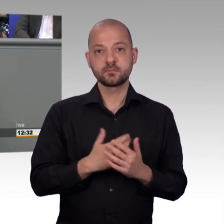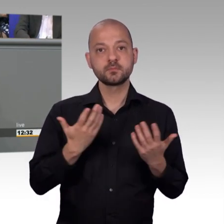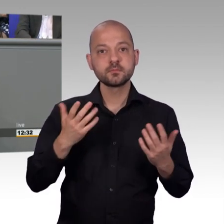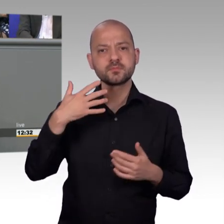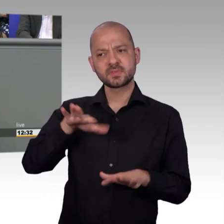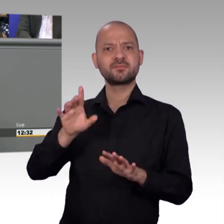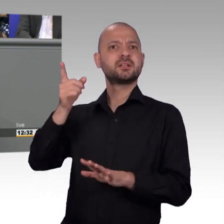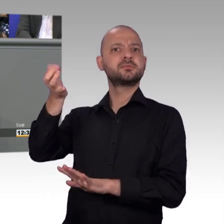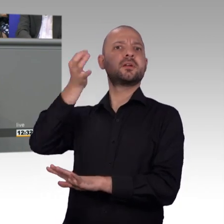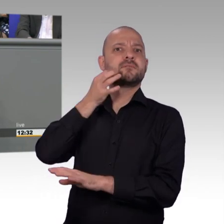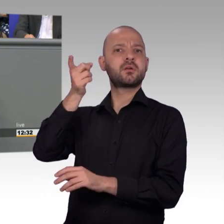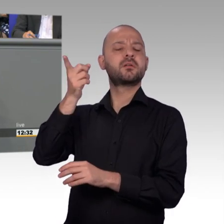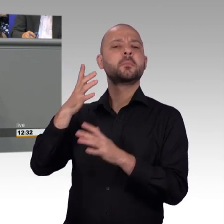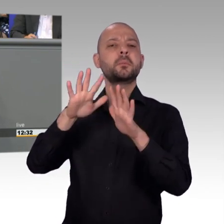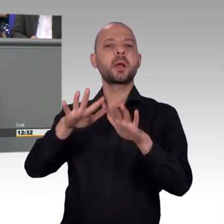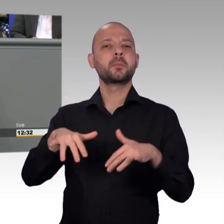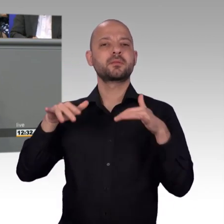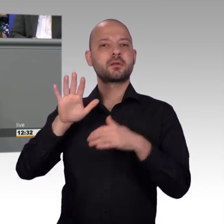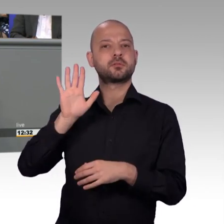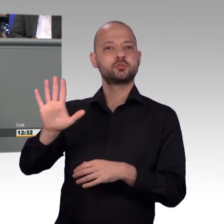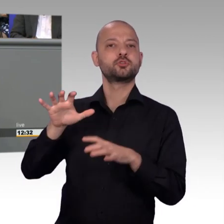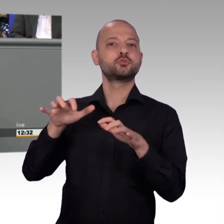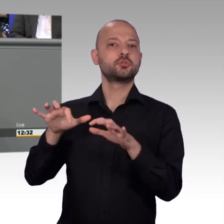Aber auch das gehört zu einer Arbeit eines Abgeordneten, an der Sache,